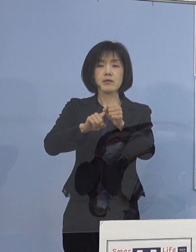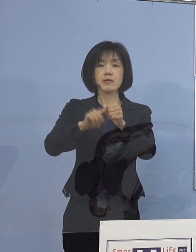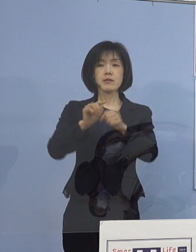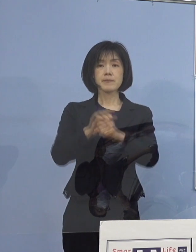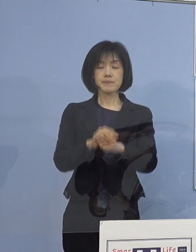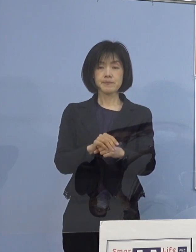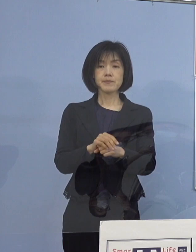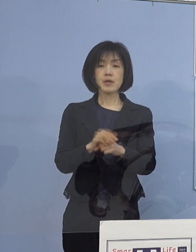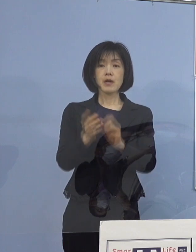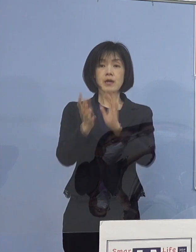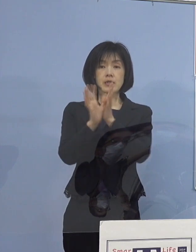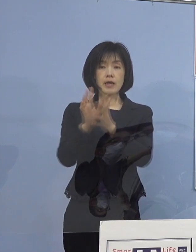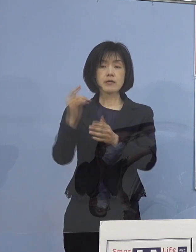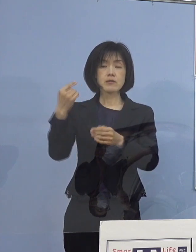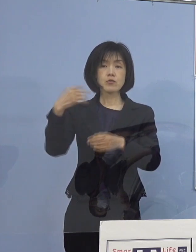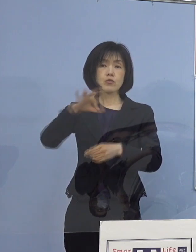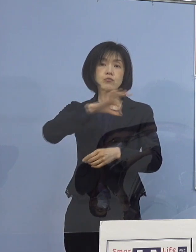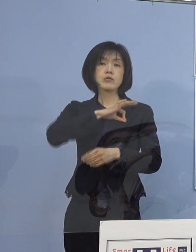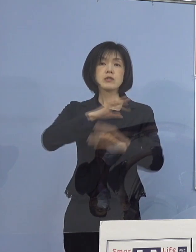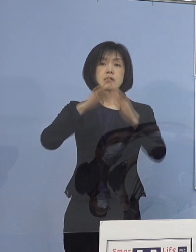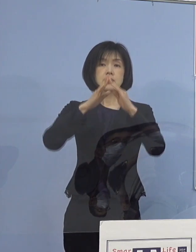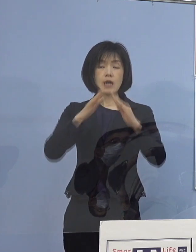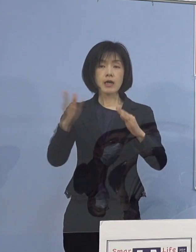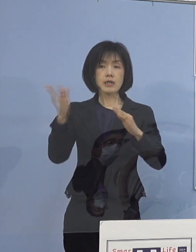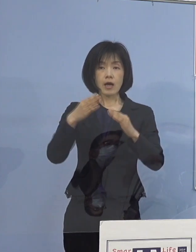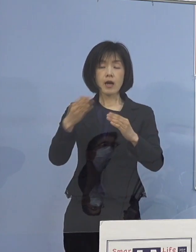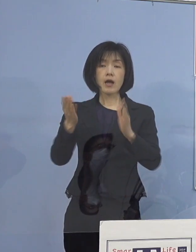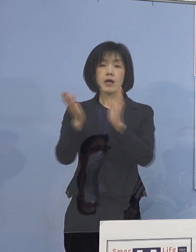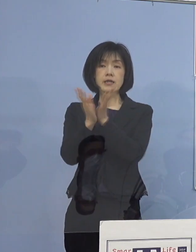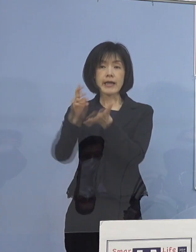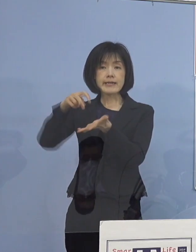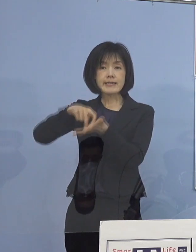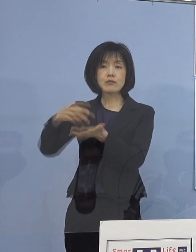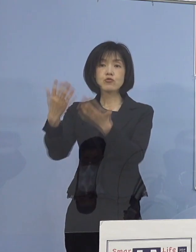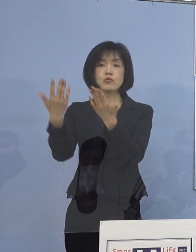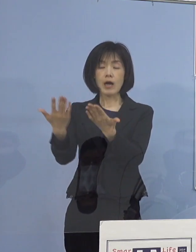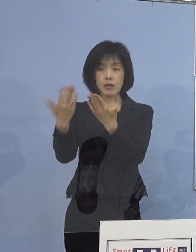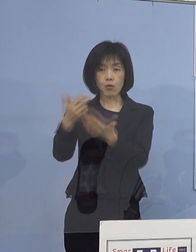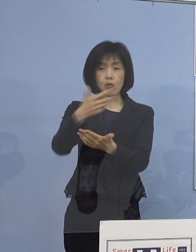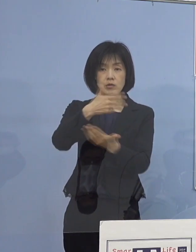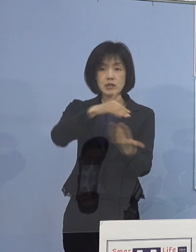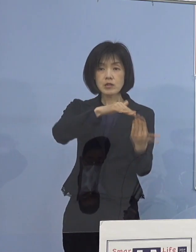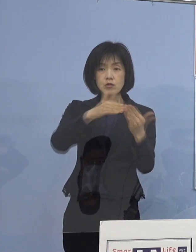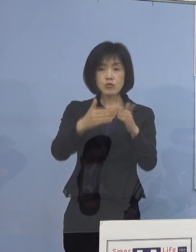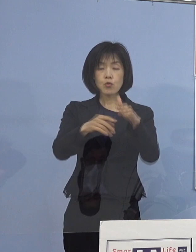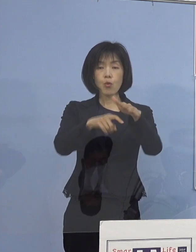県の教育委員会から県立学校 及び市町村教育委員会に対し